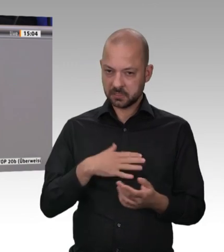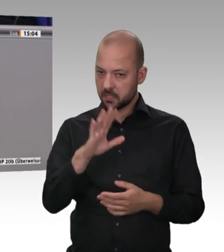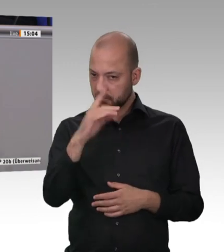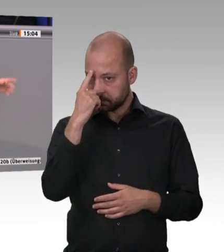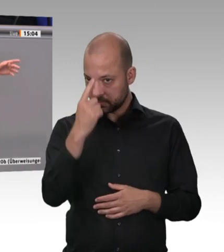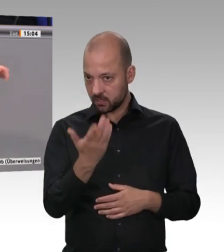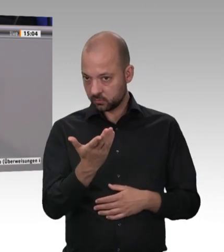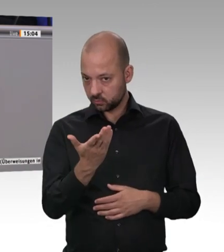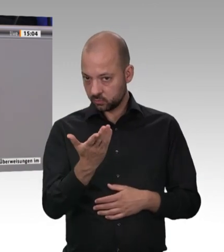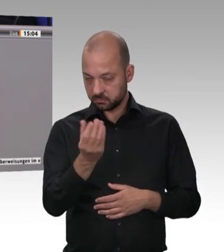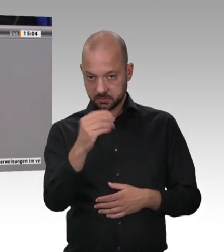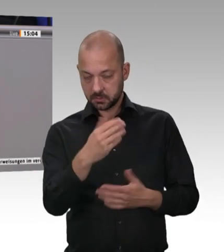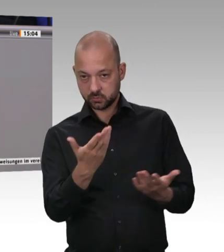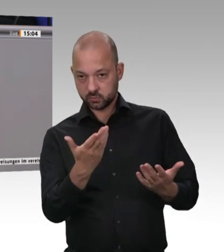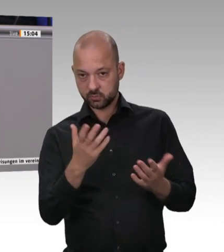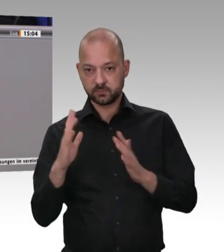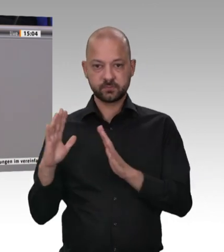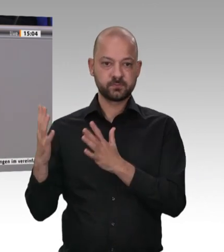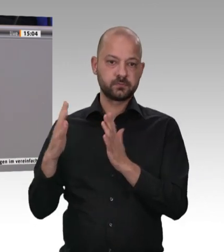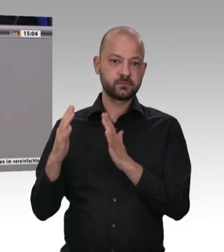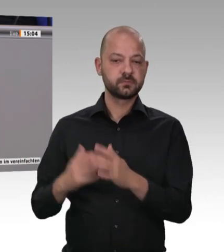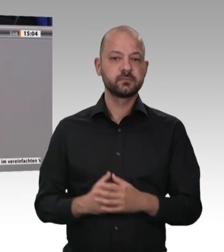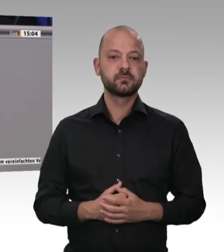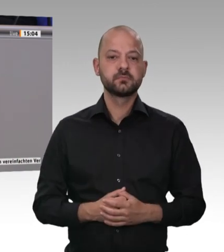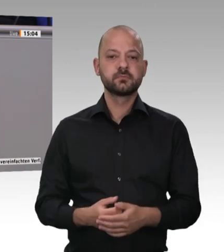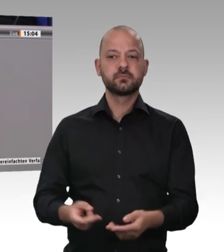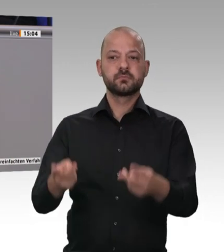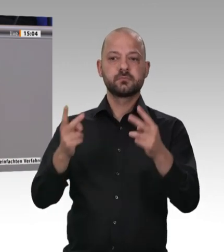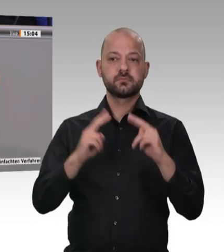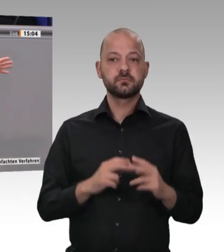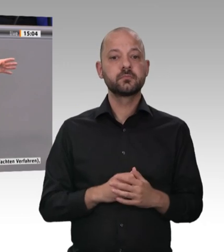Kollege Karl-Josef Laumann – der Landesminister – hat es ja aufgezeigt, und er hat die